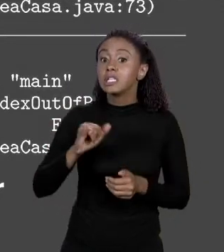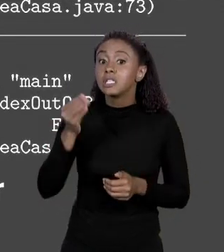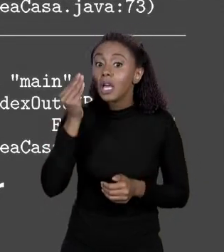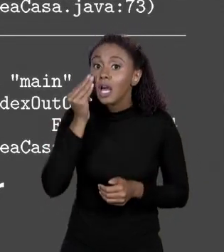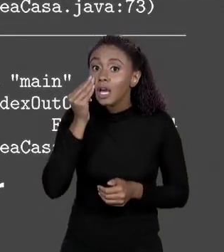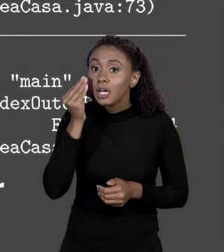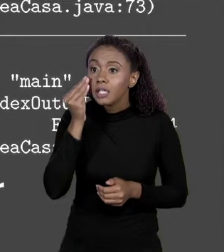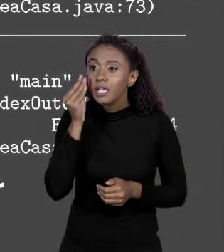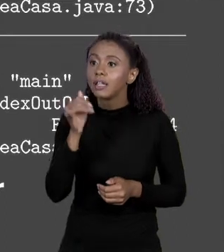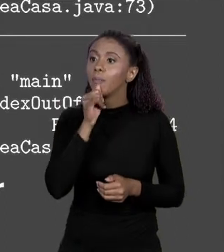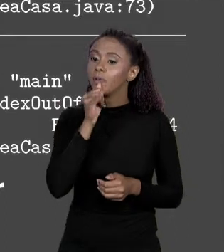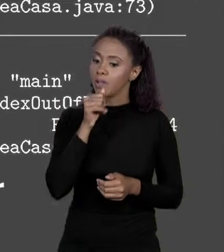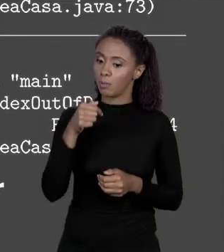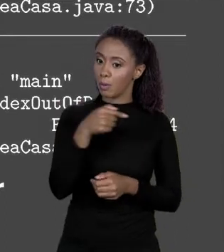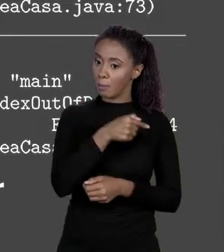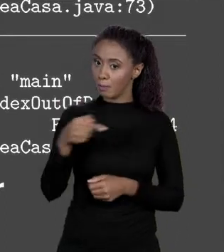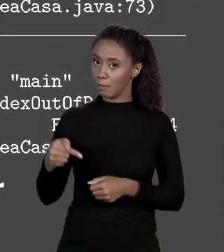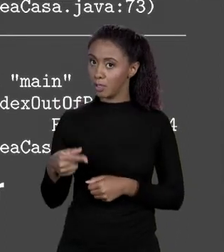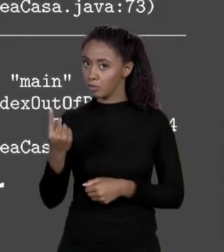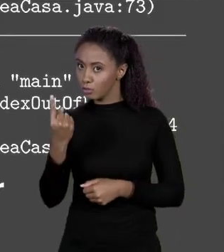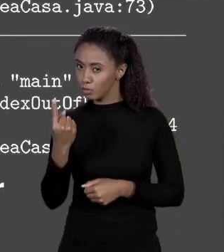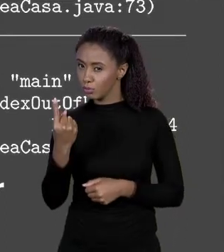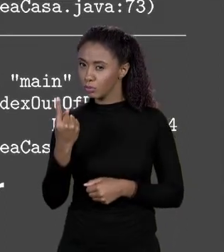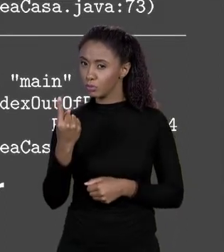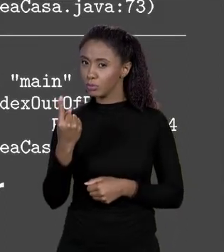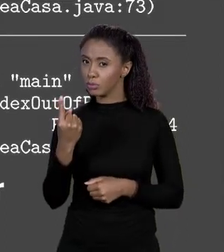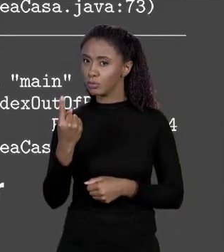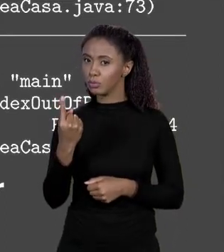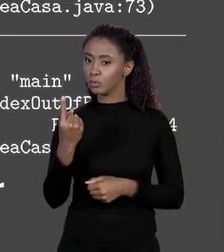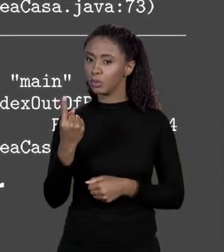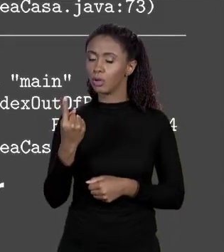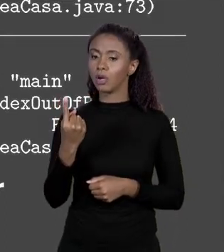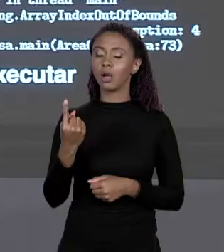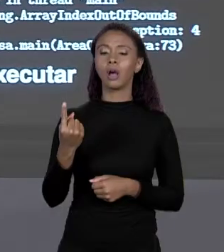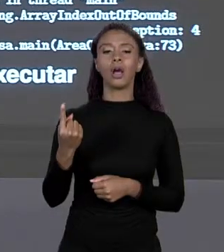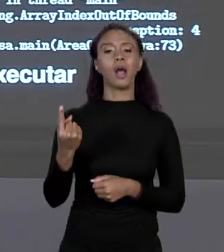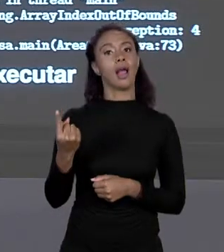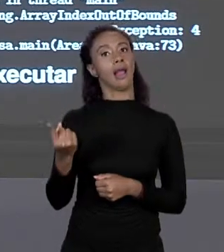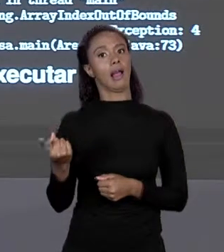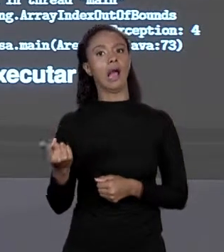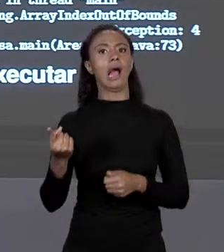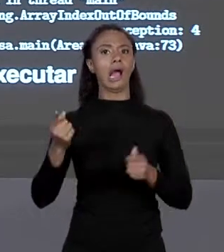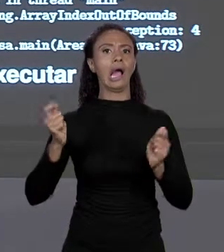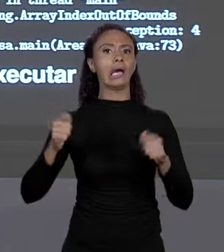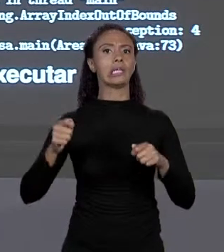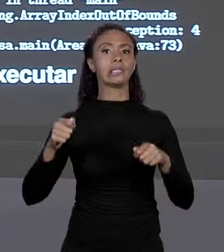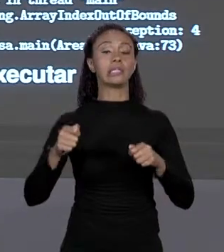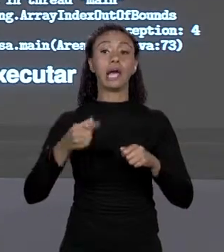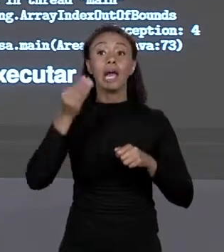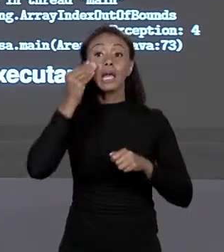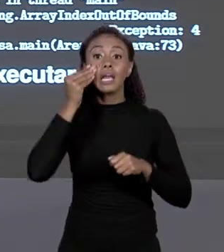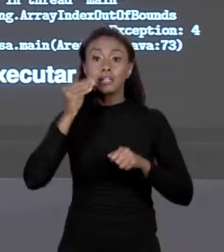MENOS 1 EXISTE COMEÇA DO ZERO. ESTÁ LÁ QUANDO EU... ELE COMPILA PORQUE NÃO TÊM COMO A COMPILADORA SABER O QUE VOCÊ